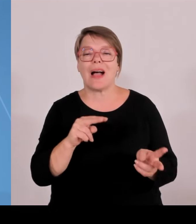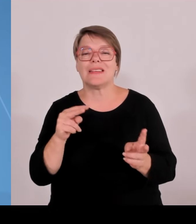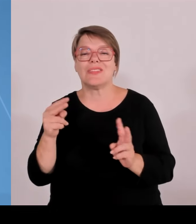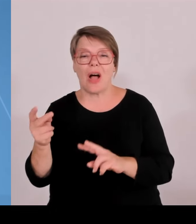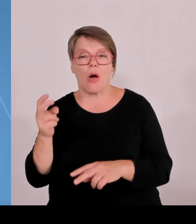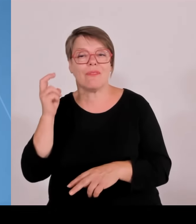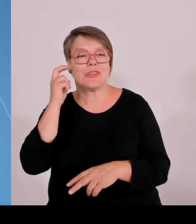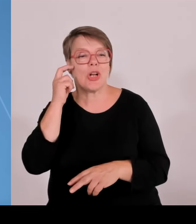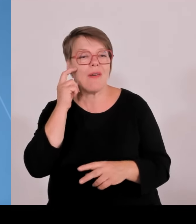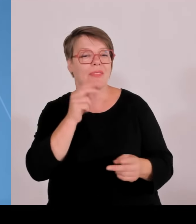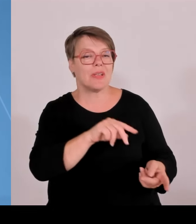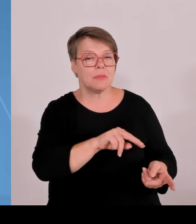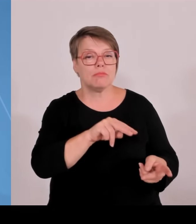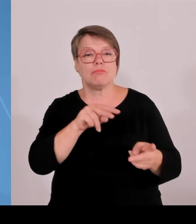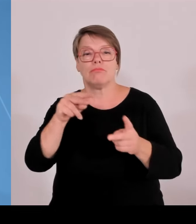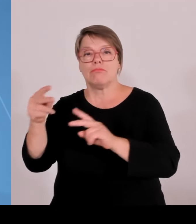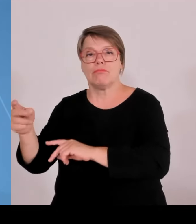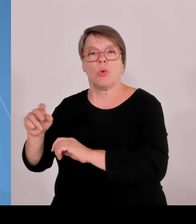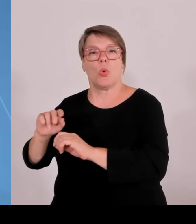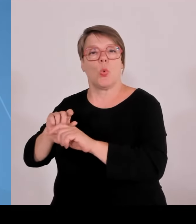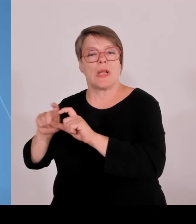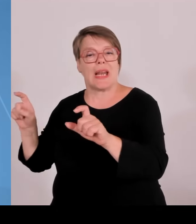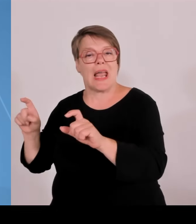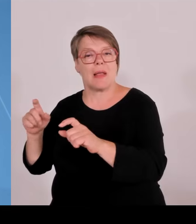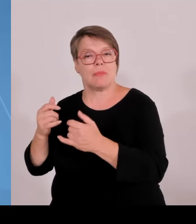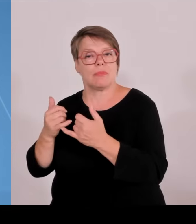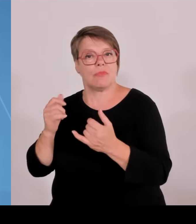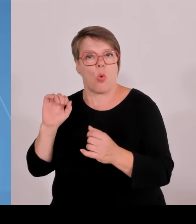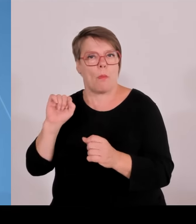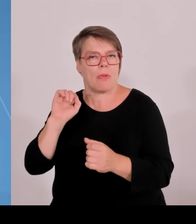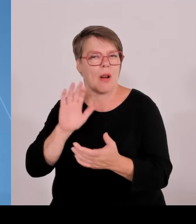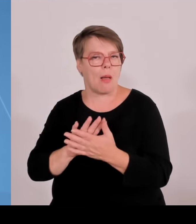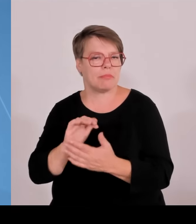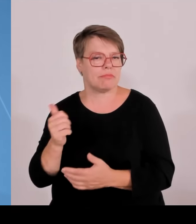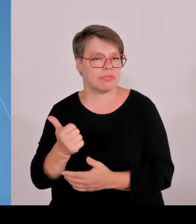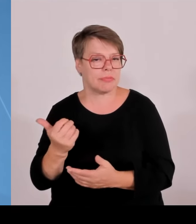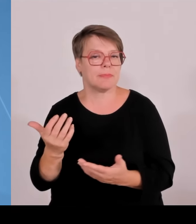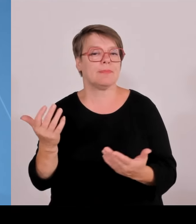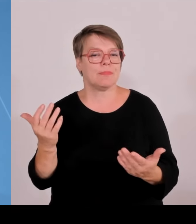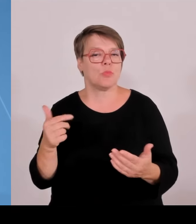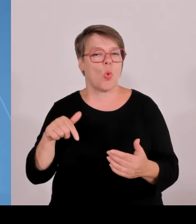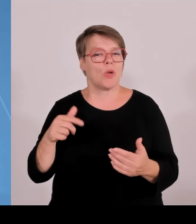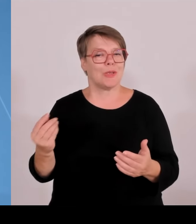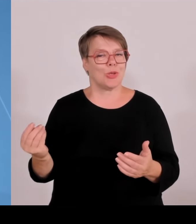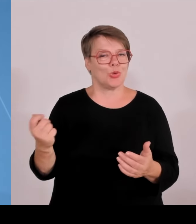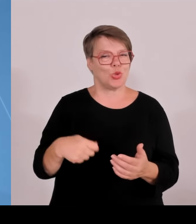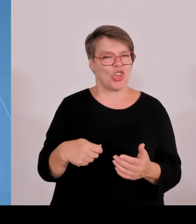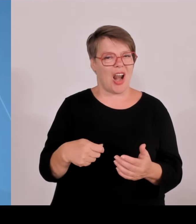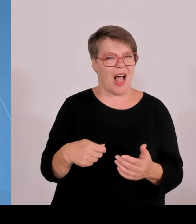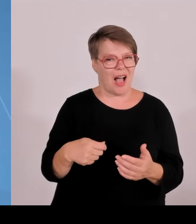getrieben von der Technischen Hochschule Deggendorf, zusammen mit Amberg, Weiden, Weiherhammer, ebenfalls Oberpfalz.